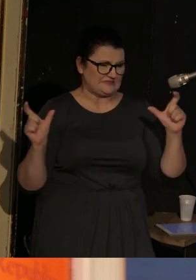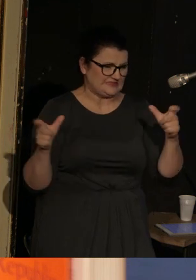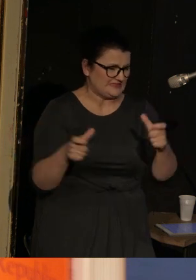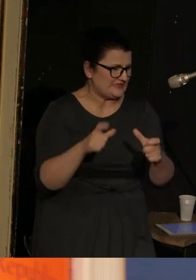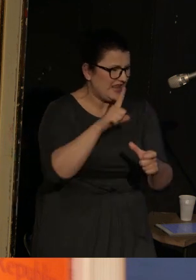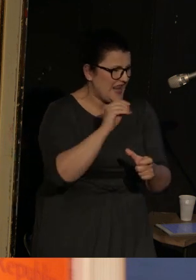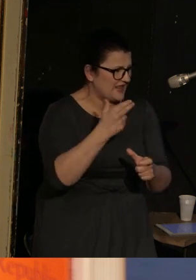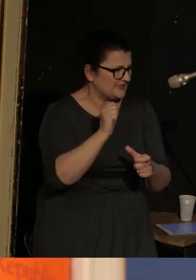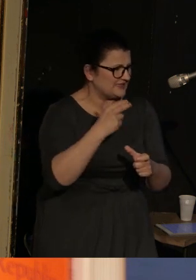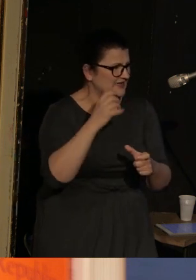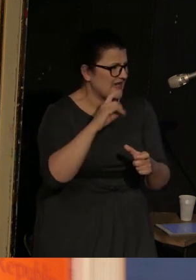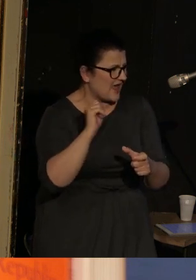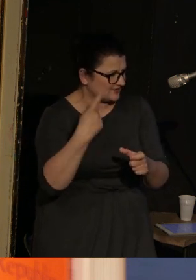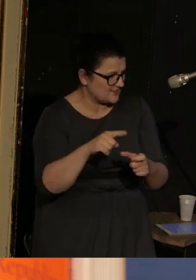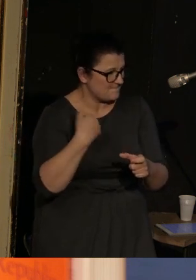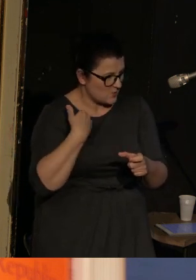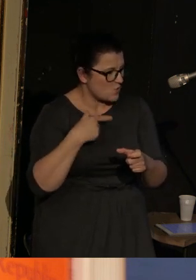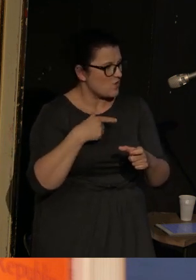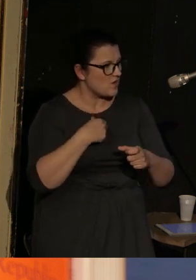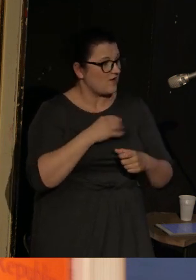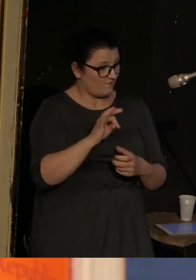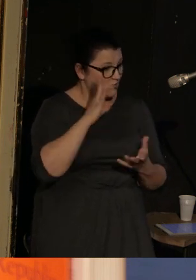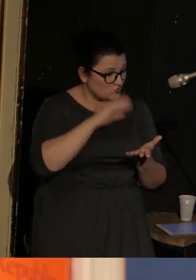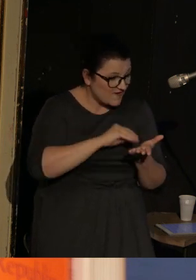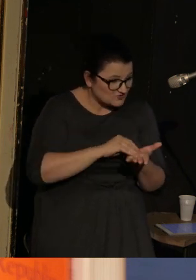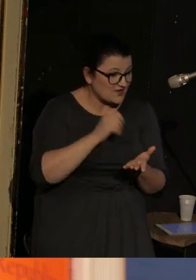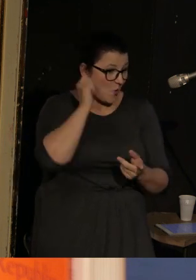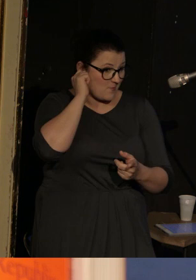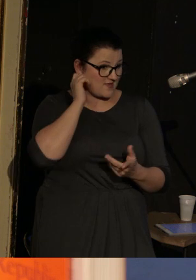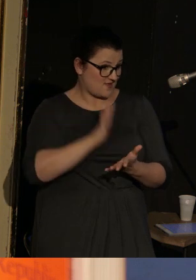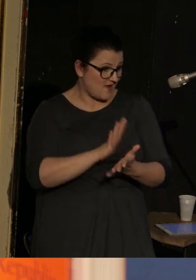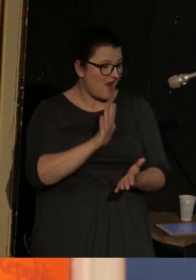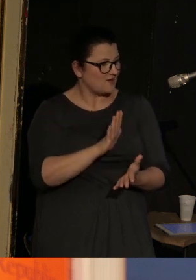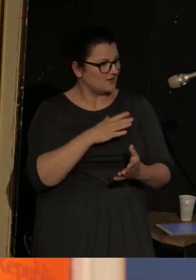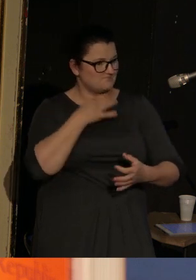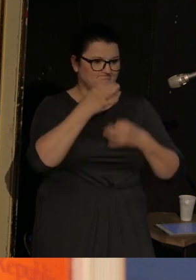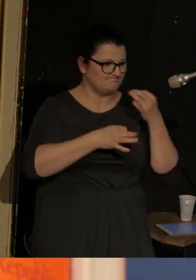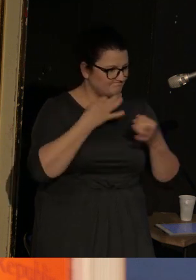i która potrafi kobiece doświadczenie w zupełnie nowy sposób opisać,